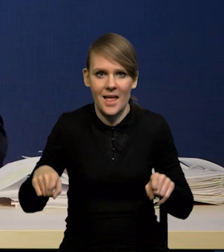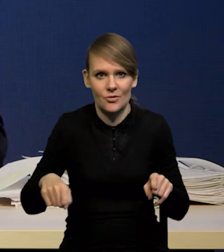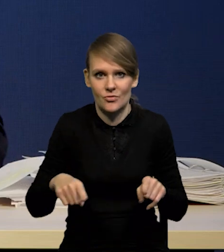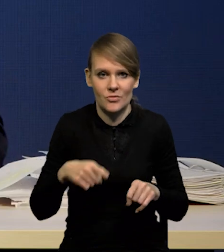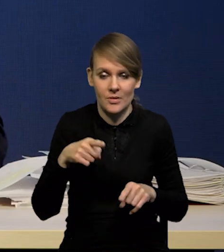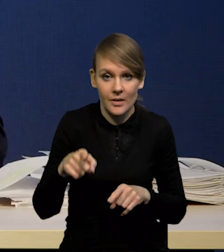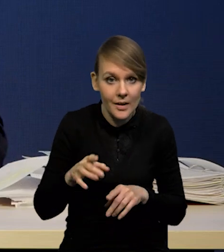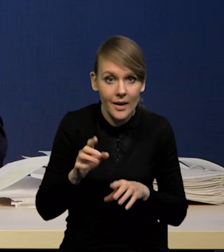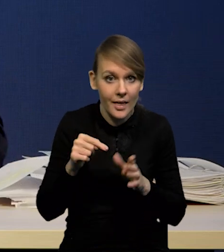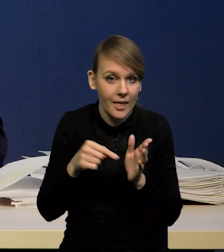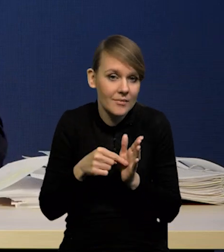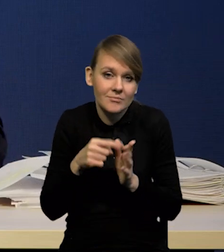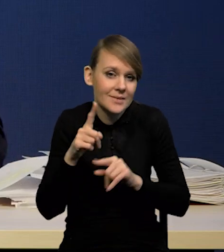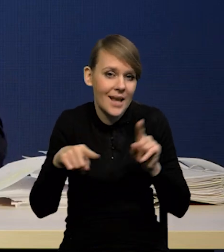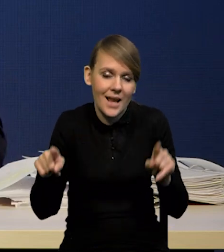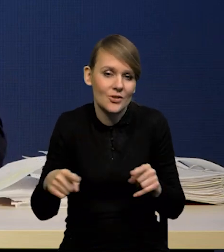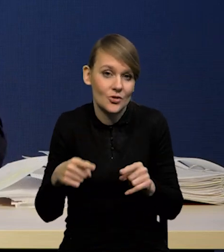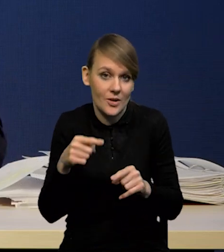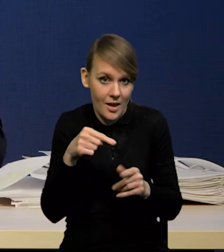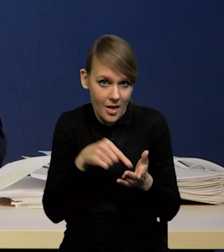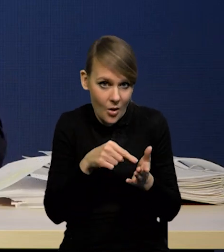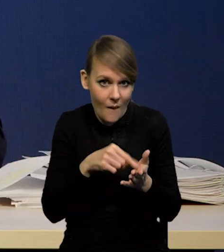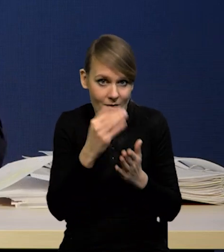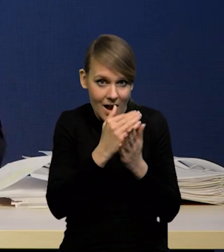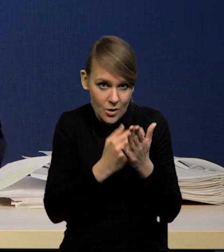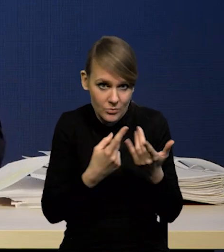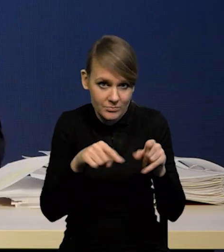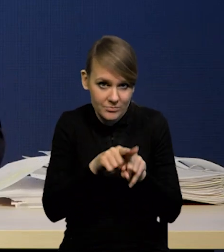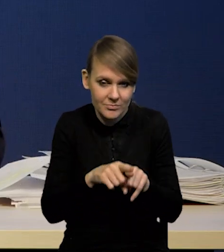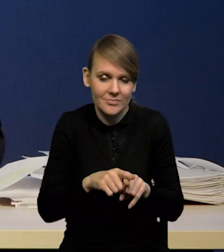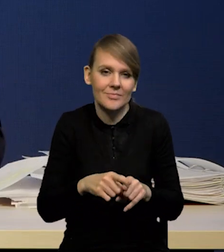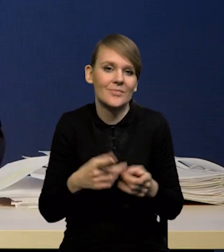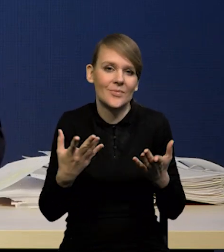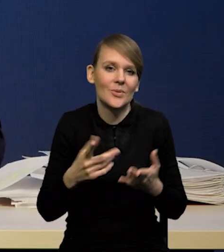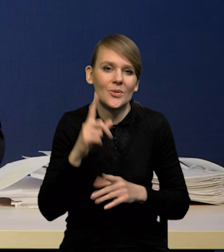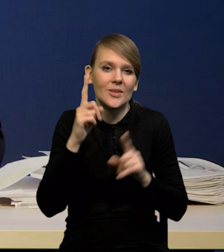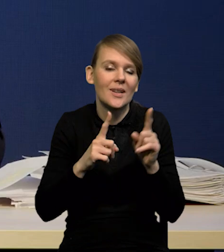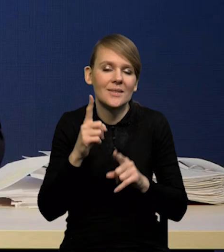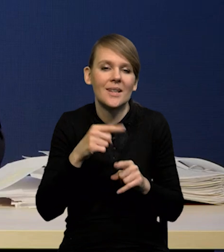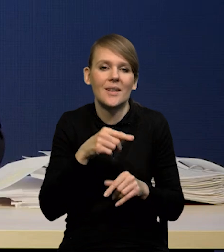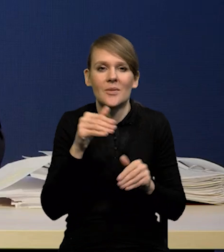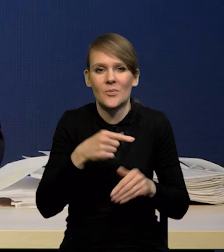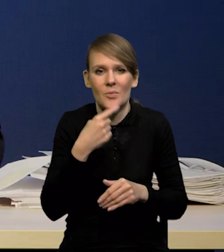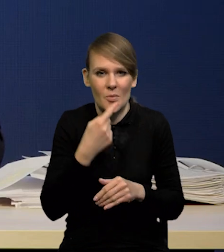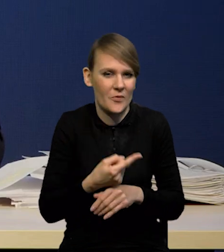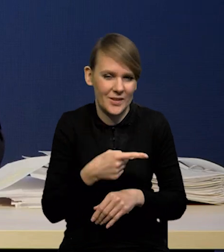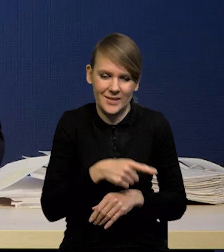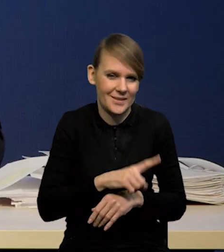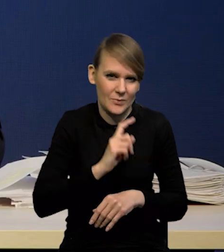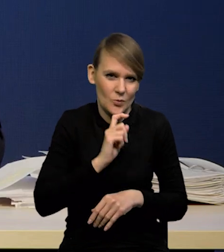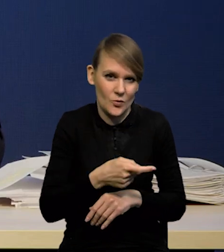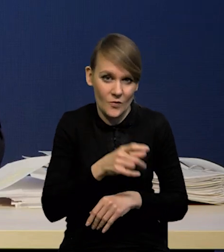Często jest tak, że można się spodziewać, że założenie o stałych stopach jest mało realistyczne.